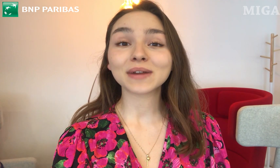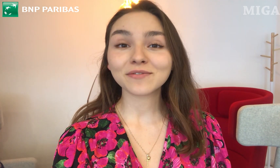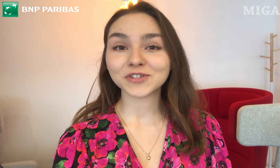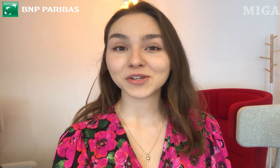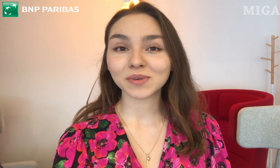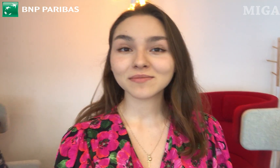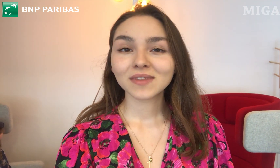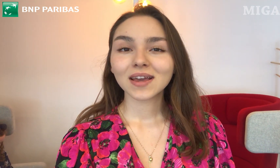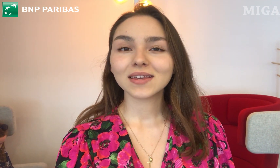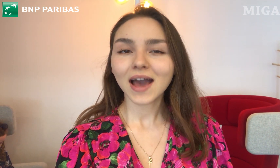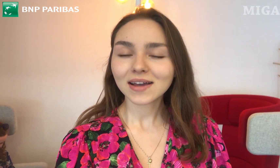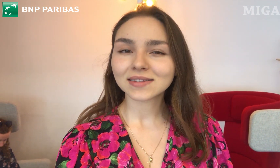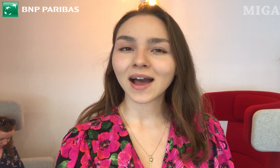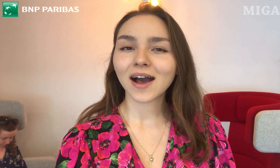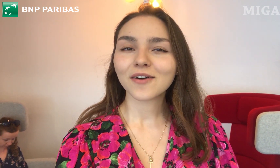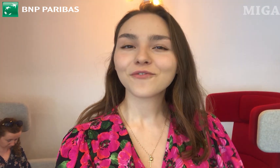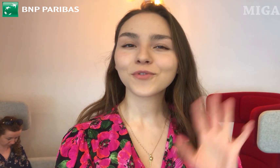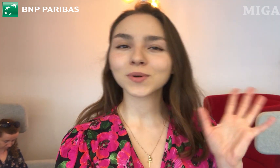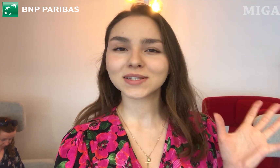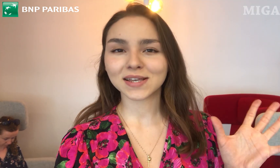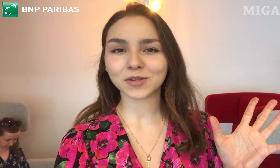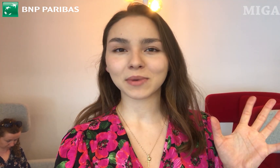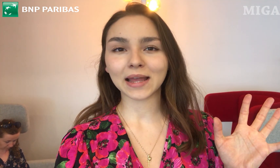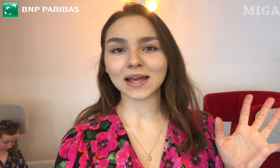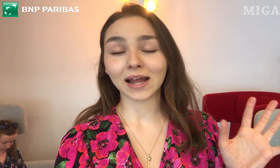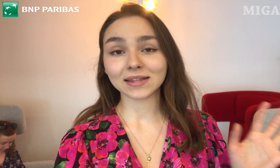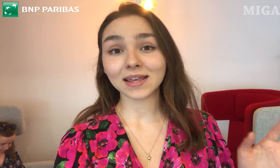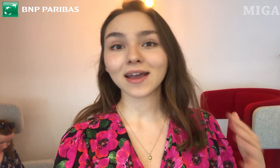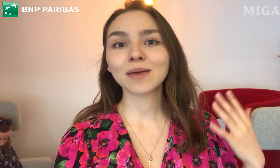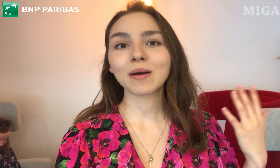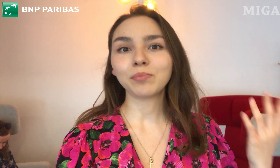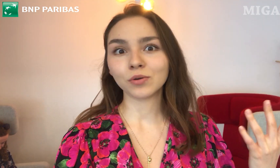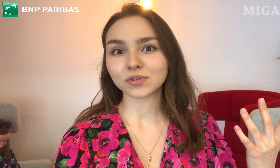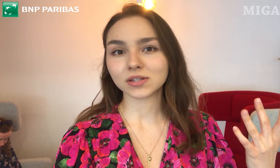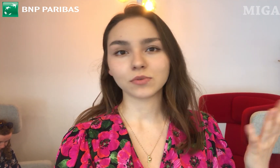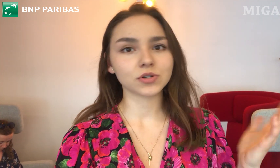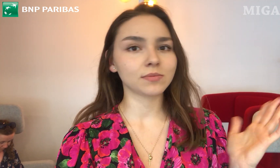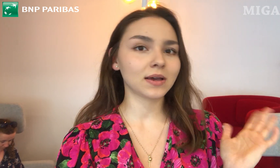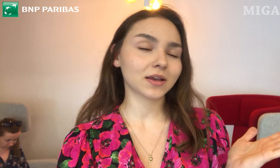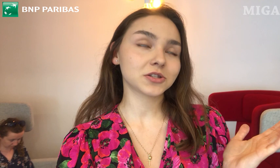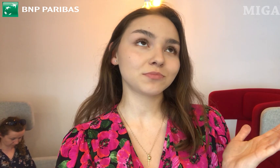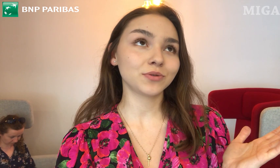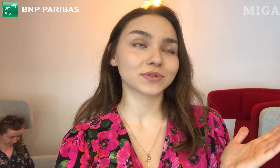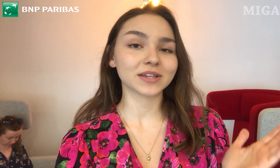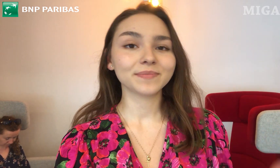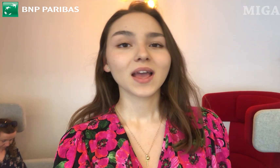sprawdzimy, jak ta funkcja sobie daje radę. Jakie ma plusy, może ma jakieś minusy.